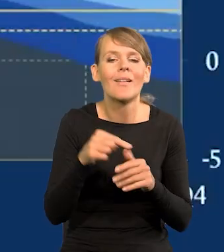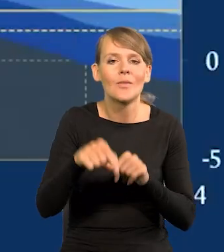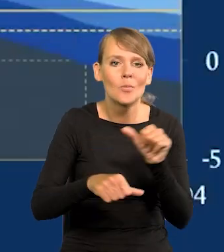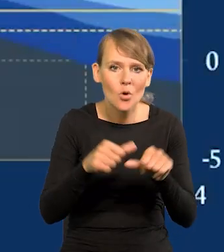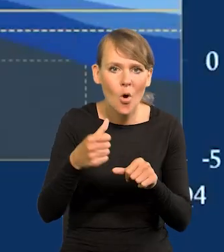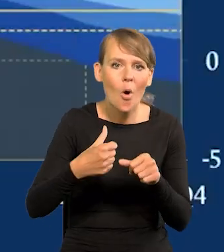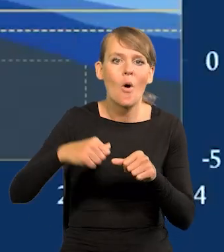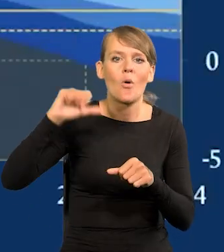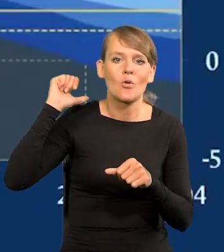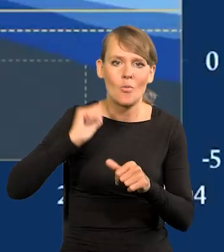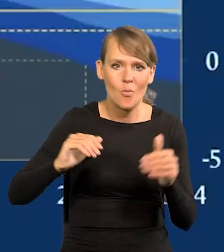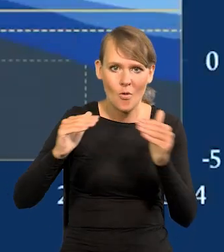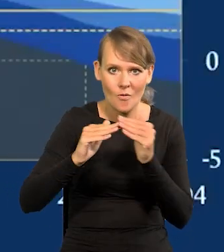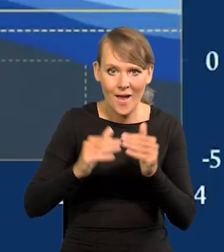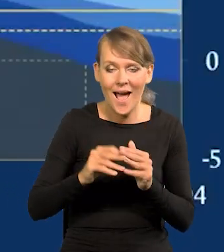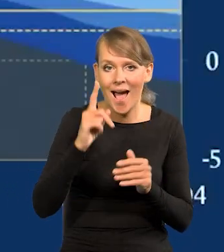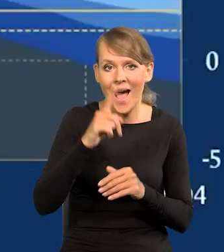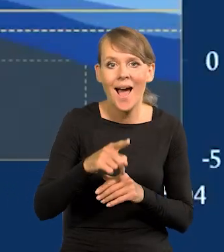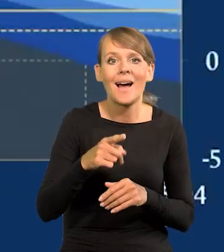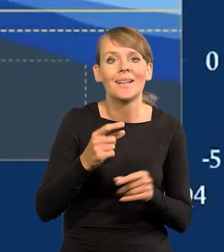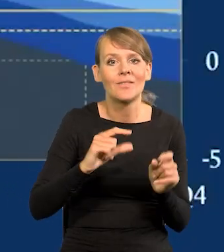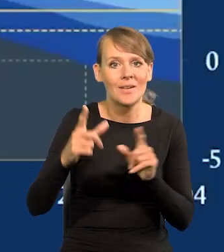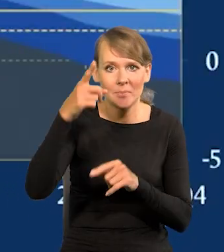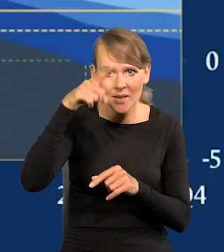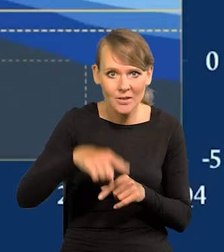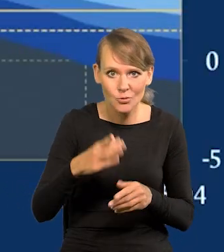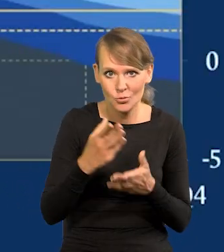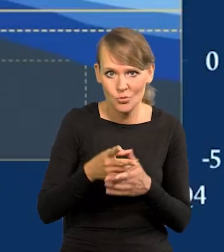Natomiast miesięczną, mamy już dwa miesiące zero.